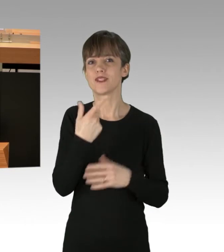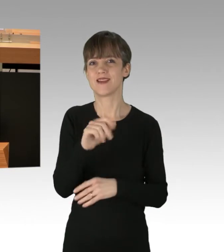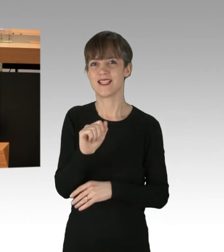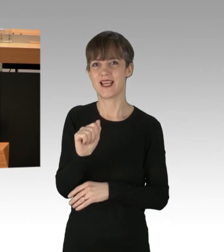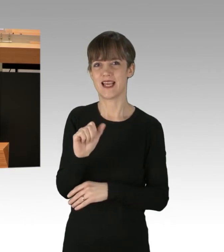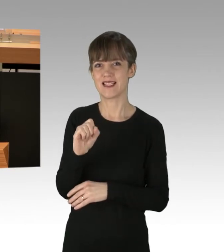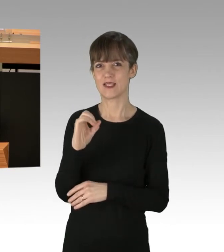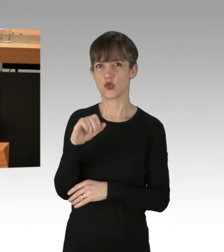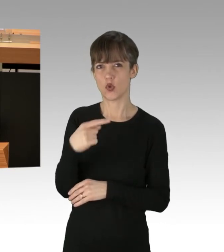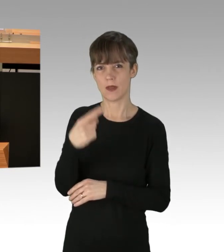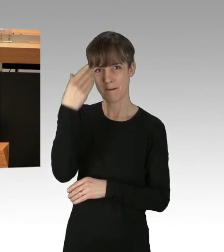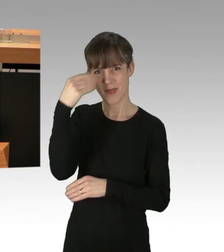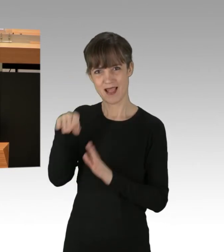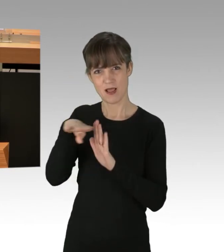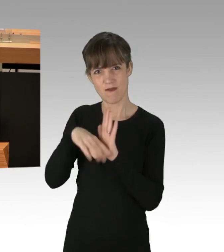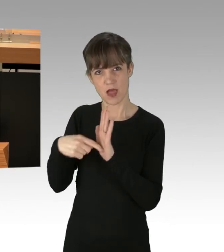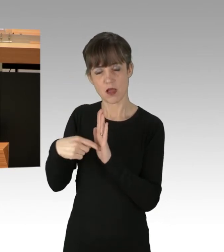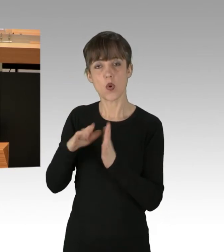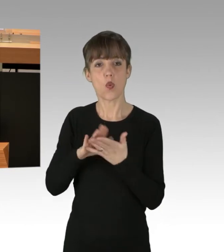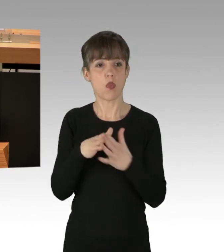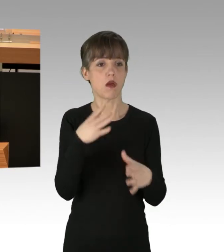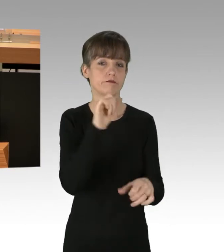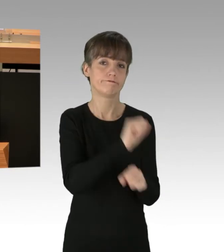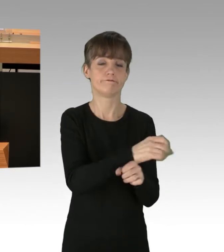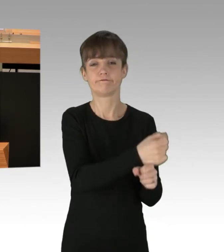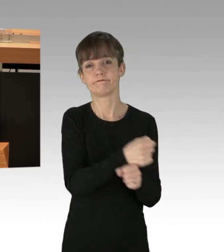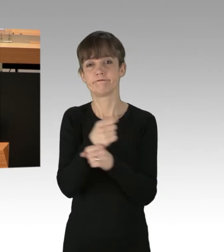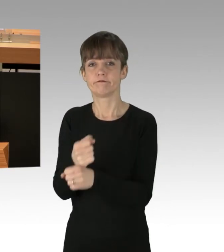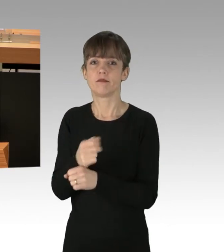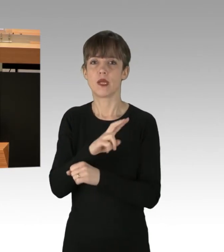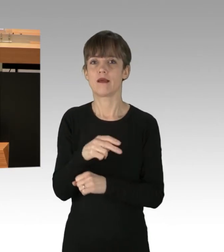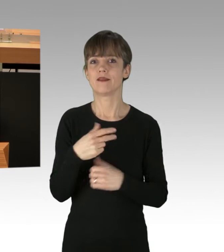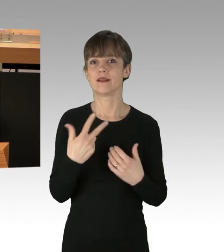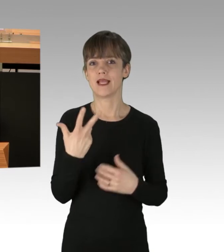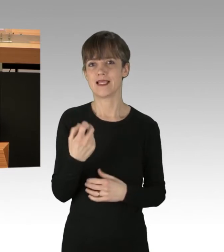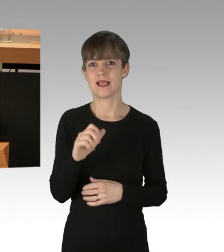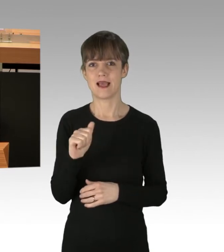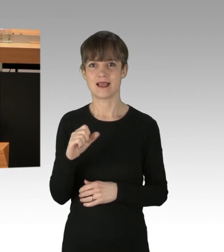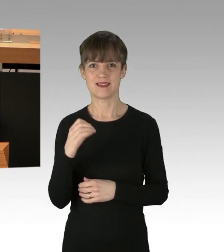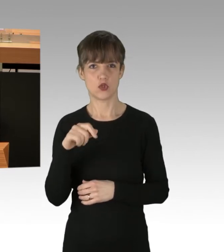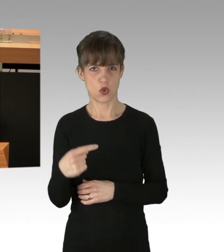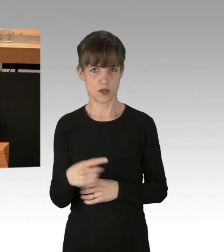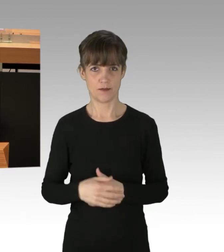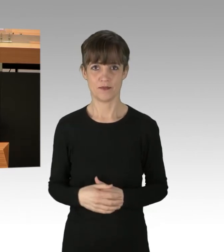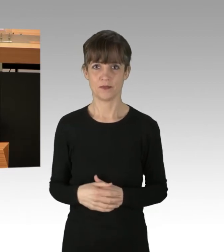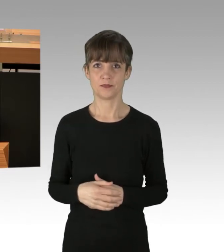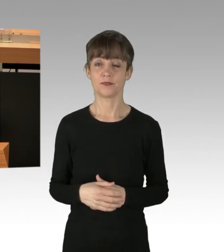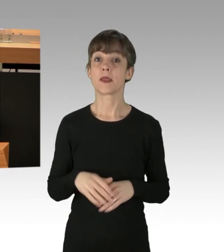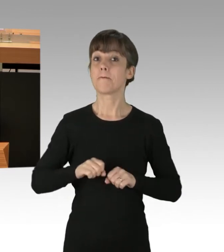oder die in Gewahrsamnahme nach § 30 ASOG. Zu lesen war in den Medien auch,